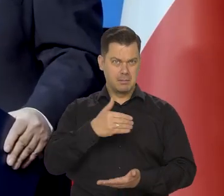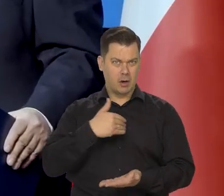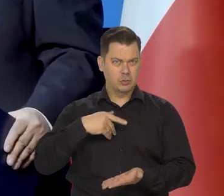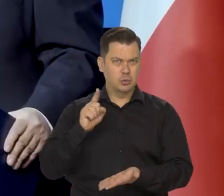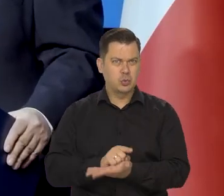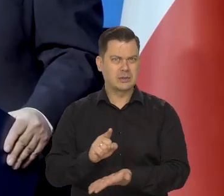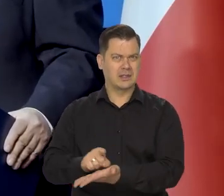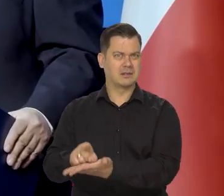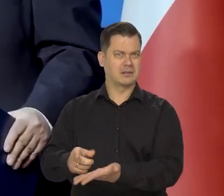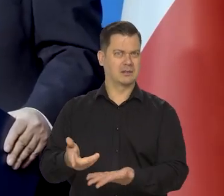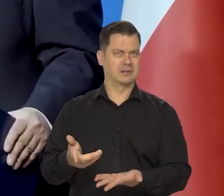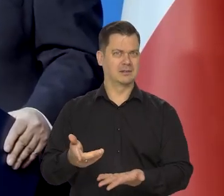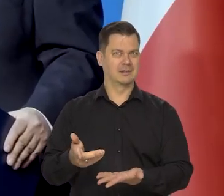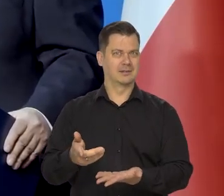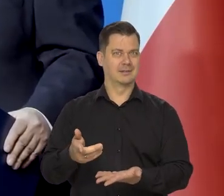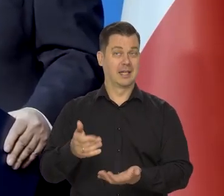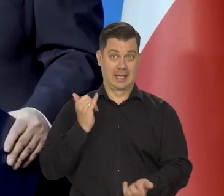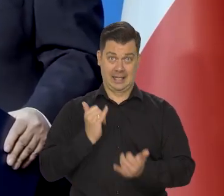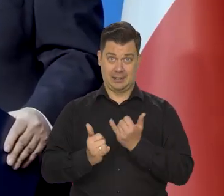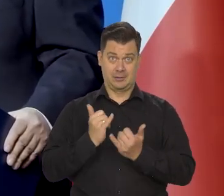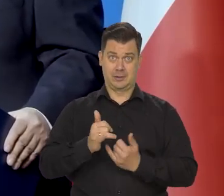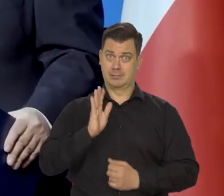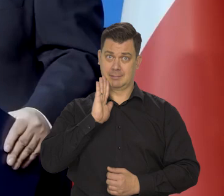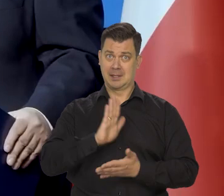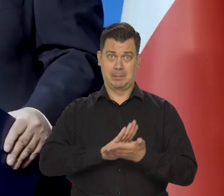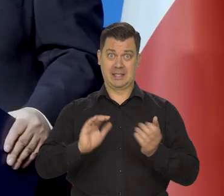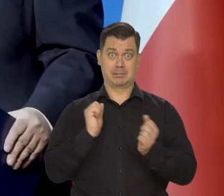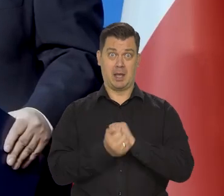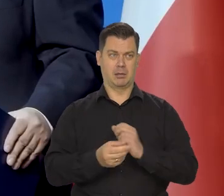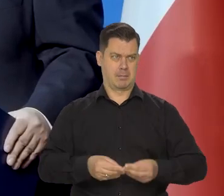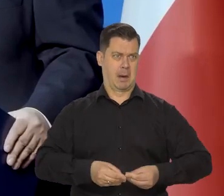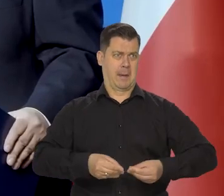że jeśli się utrzymają obecne tendencje, no to